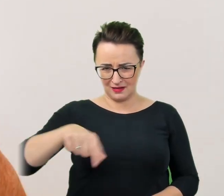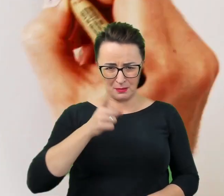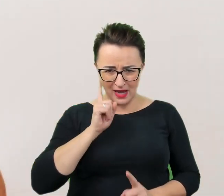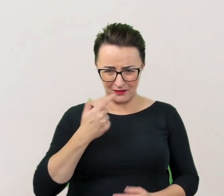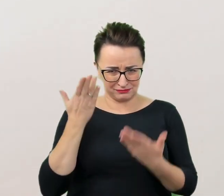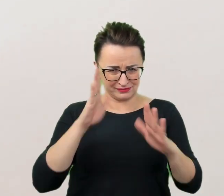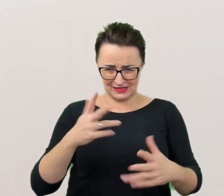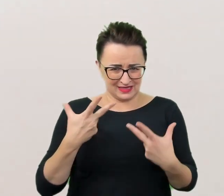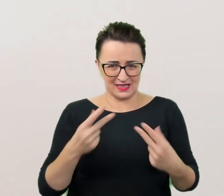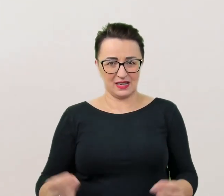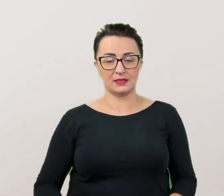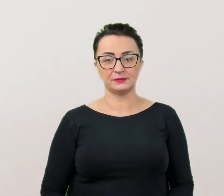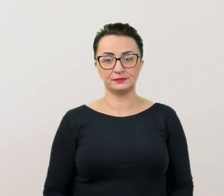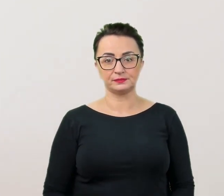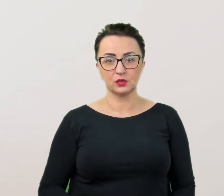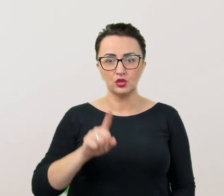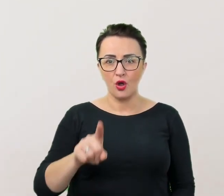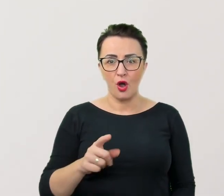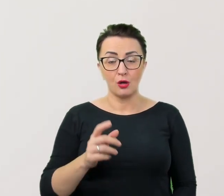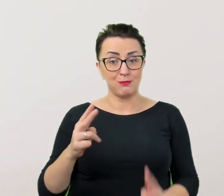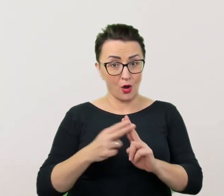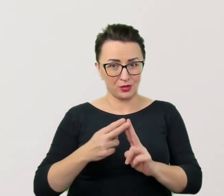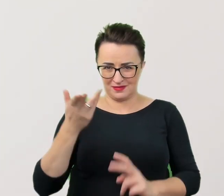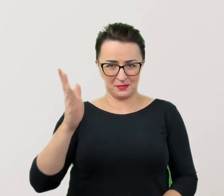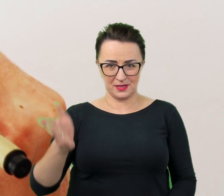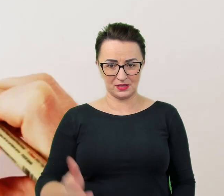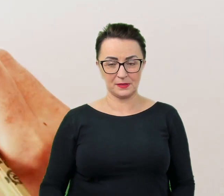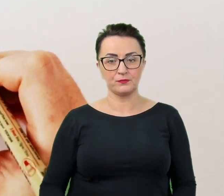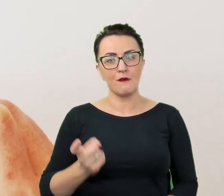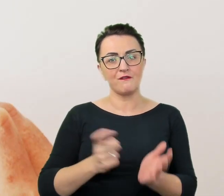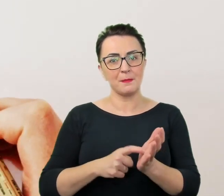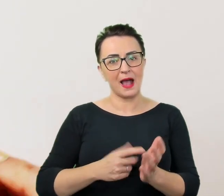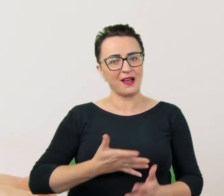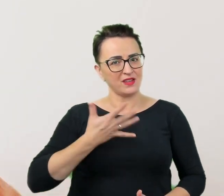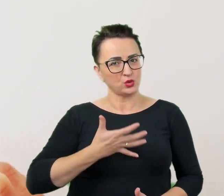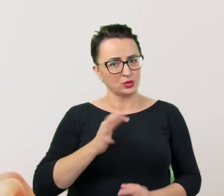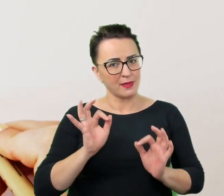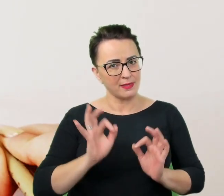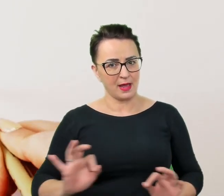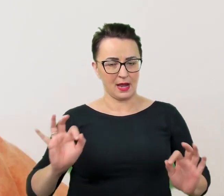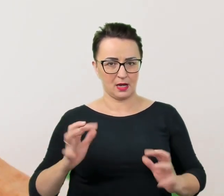To nie prowadzi do porozumienia. Wymaga to dużego wyczucia, ale, o ile nasza relacja na to pozwala,